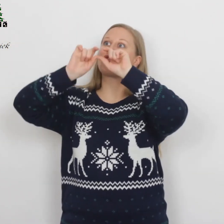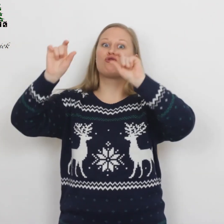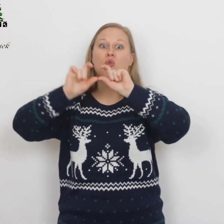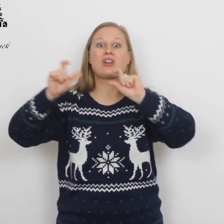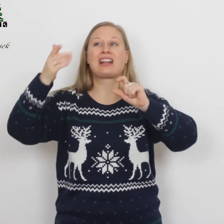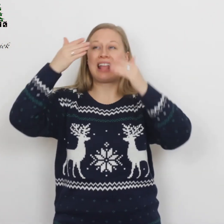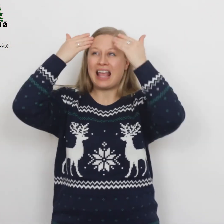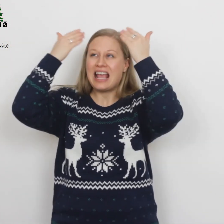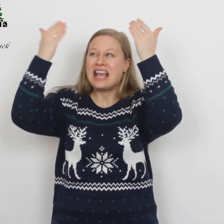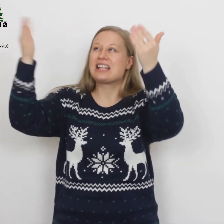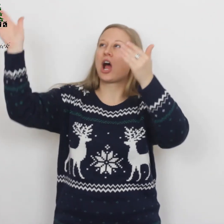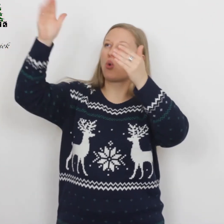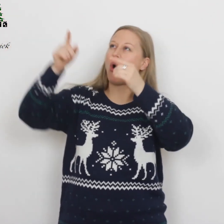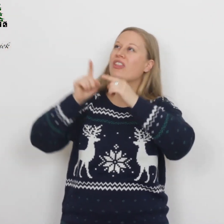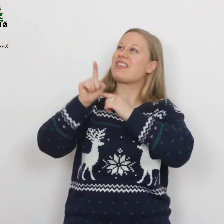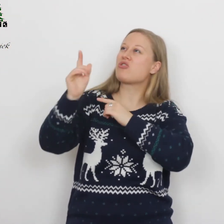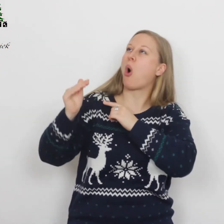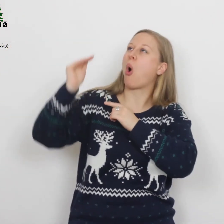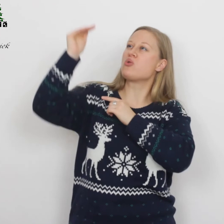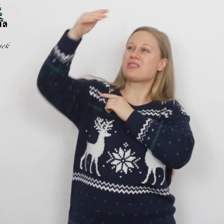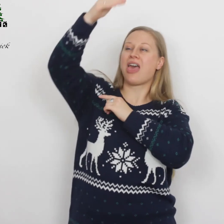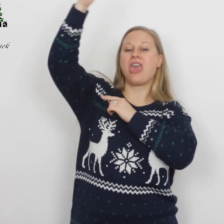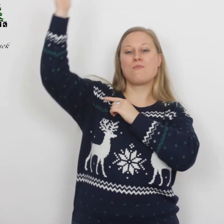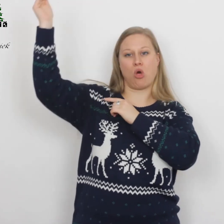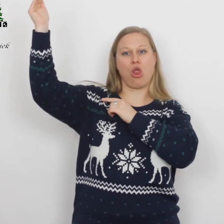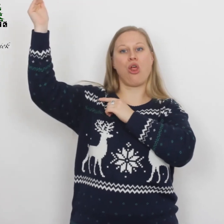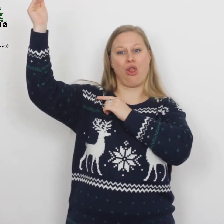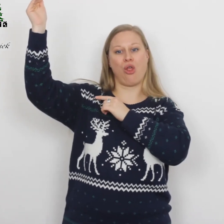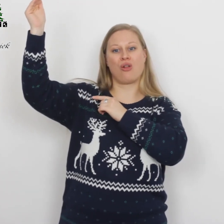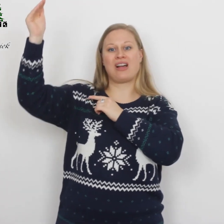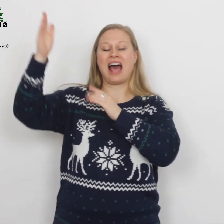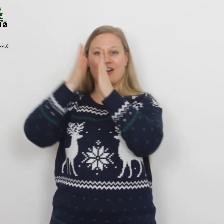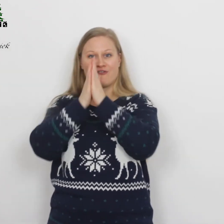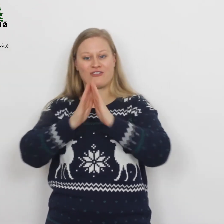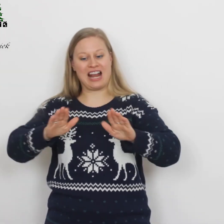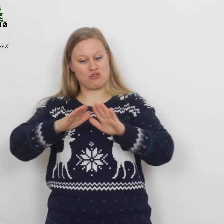‘Eer aan God in de hoogste hemel en vrede op aarde…